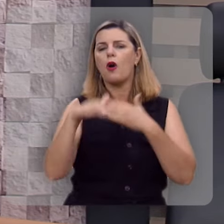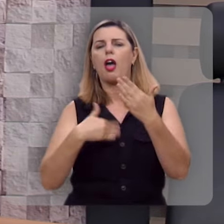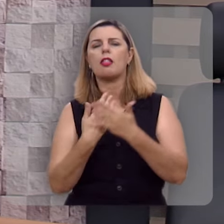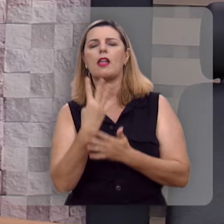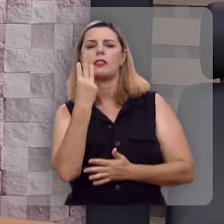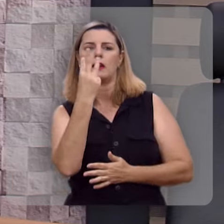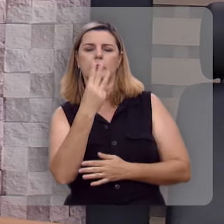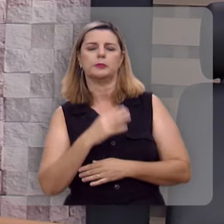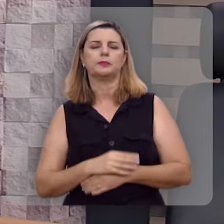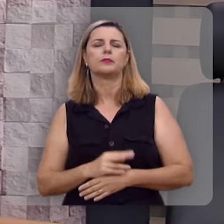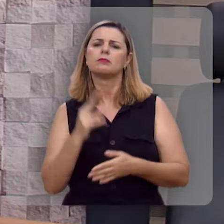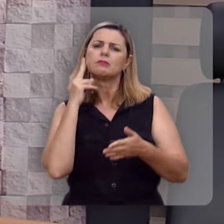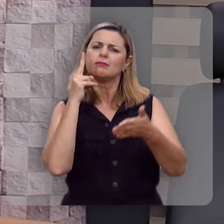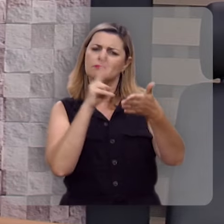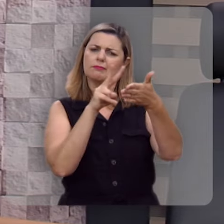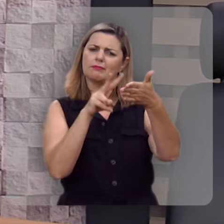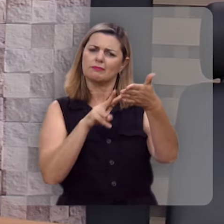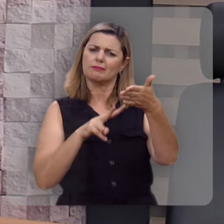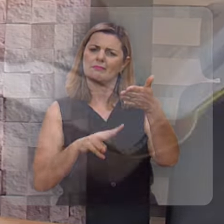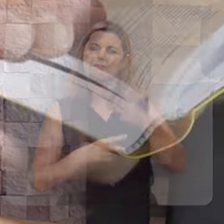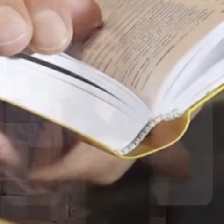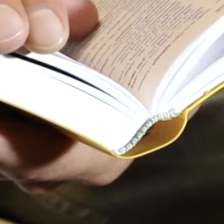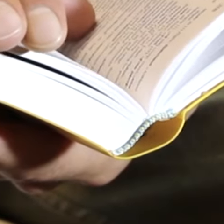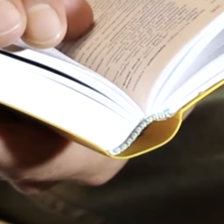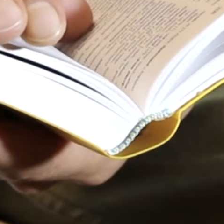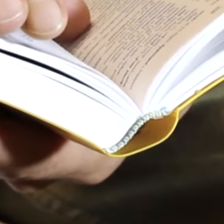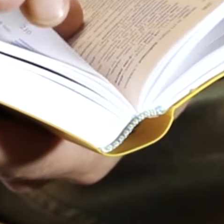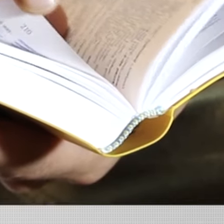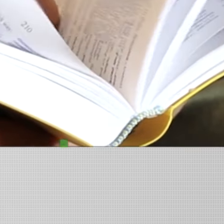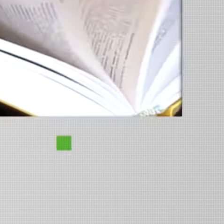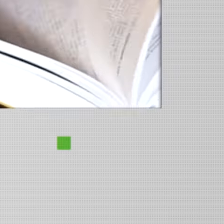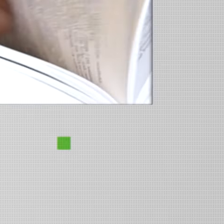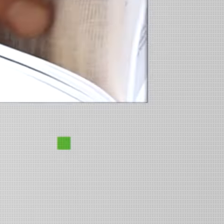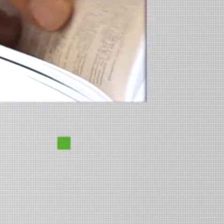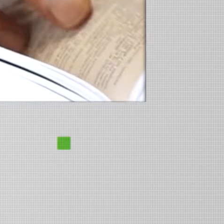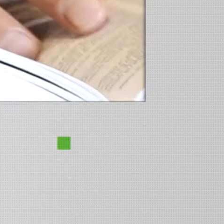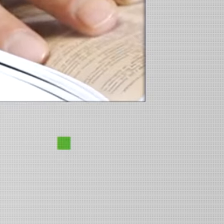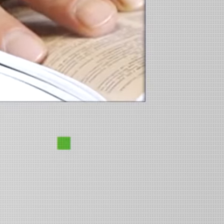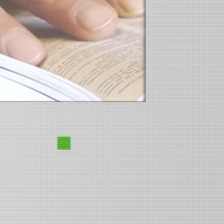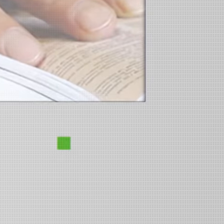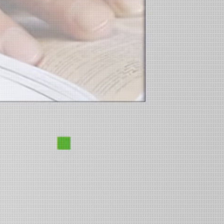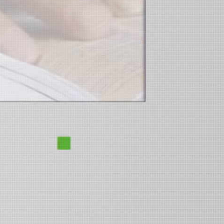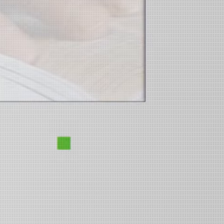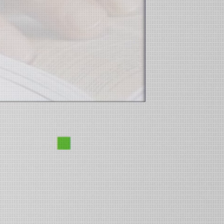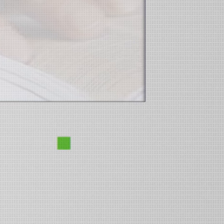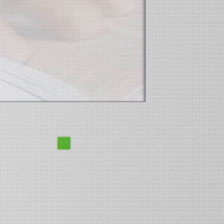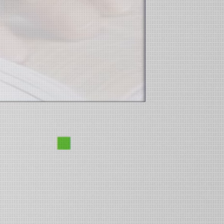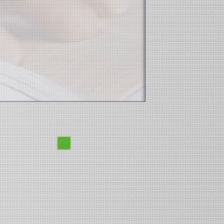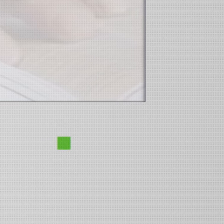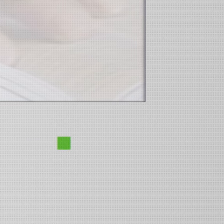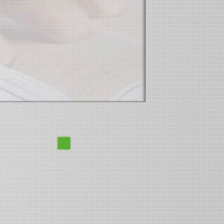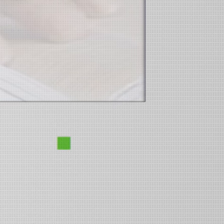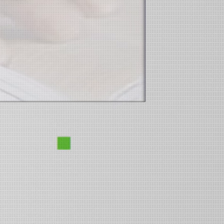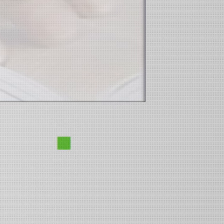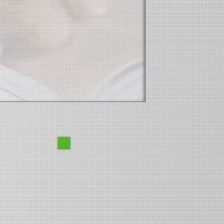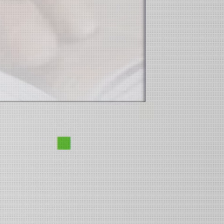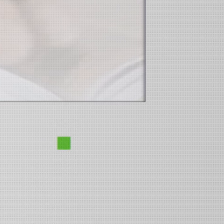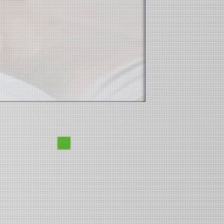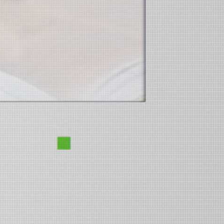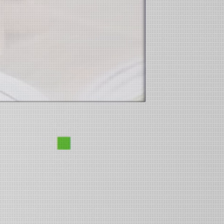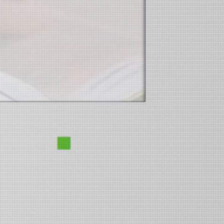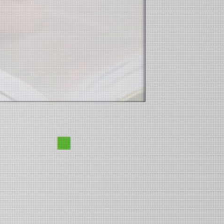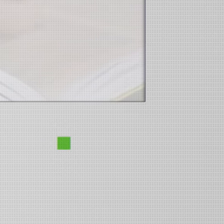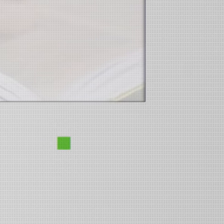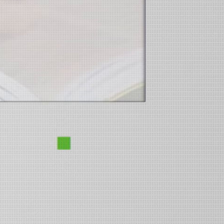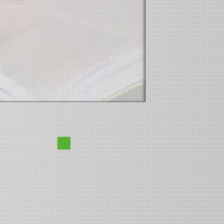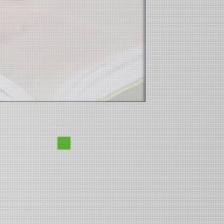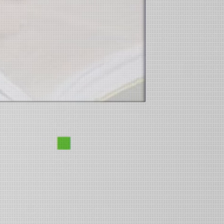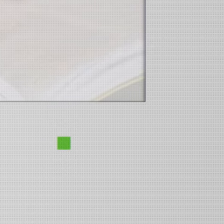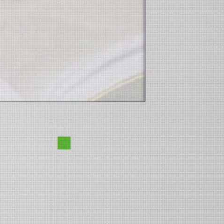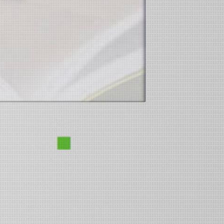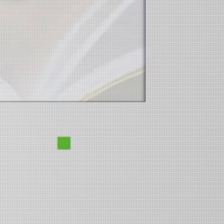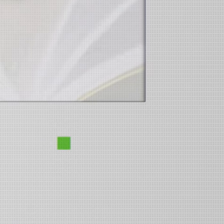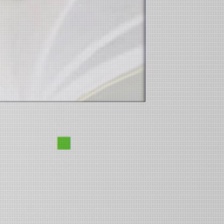Vamos ouvir a leitura desse texto: Bem-aventurado o homem que não anda no conselho dos ímpios,